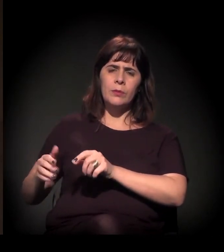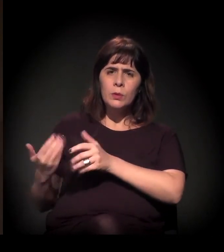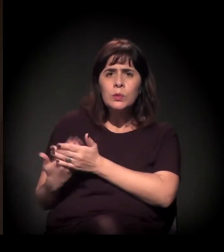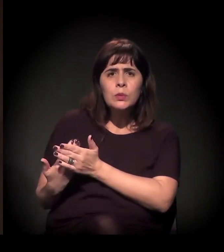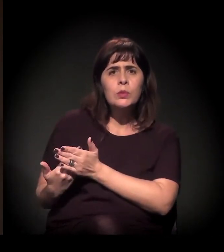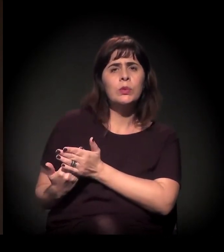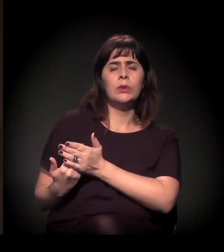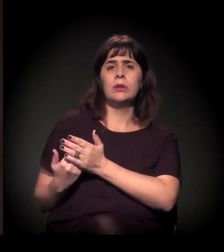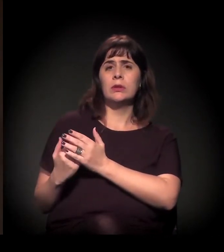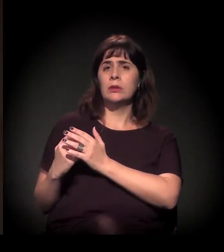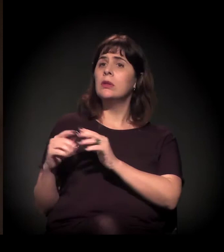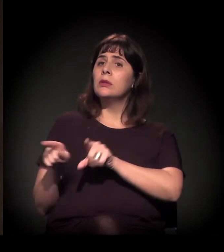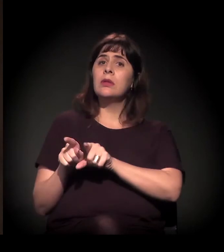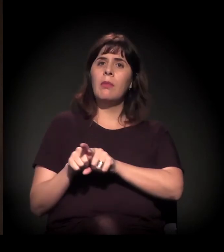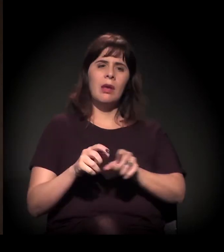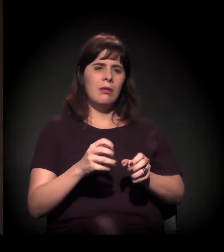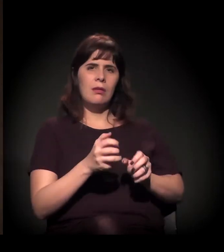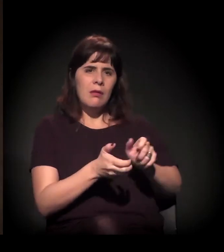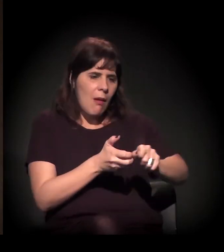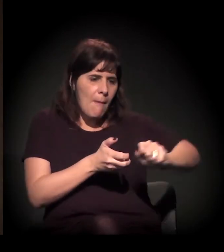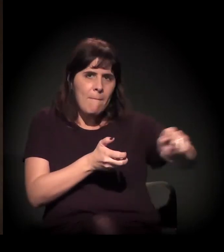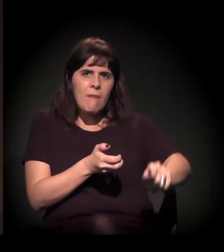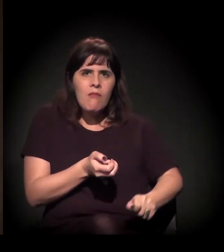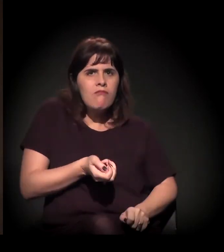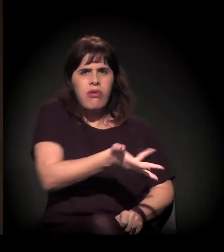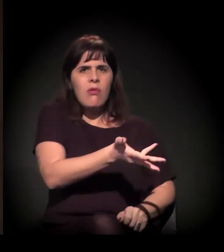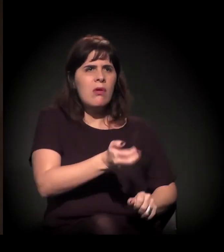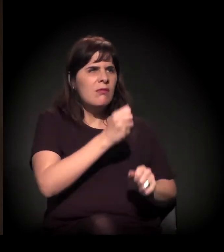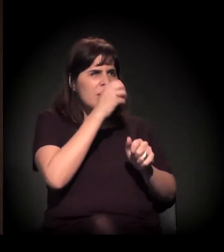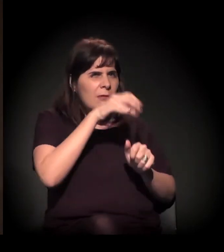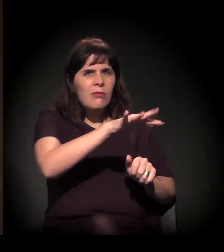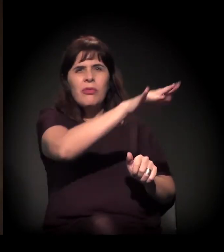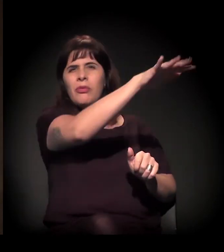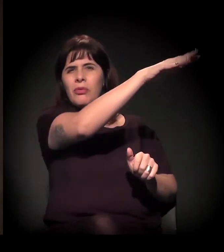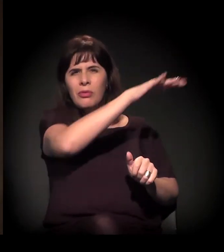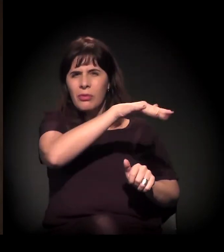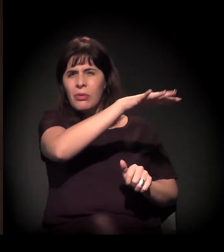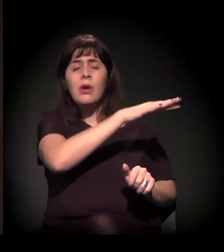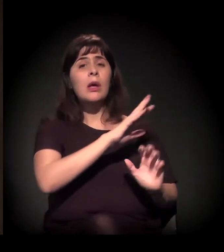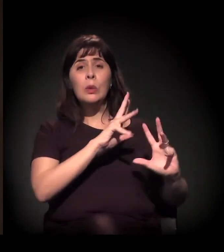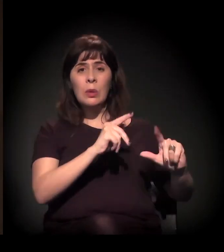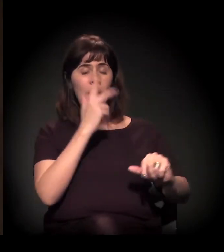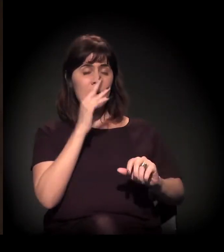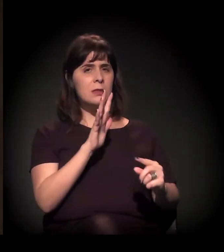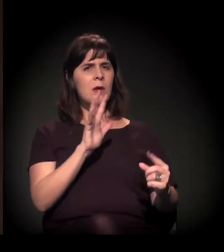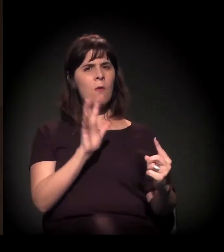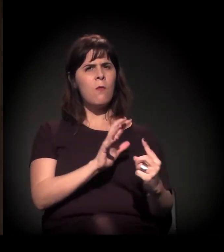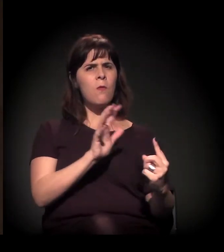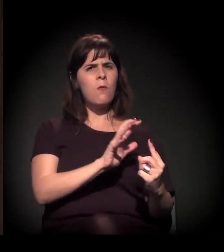o aparato de repressão contra as lutas sociais se intensificou muito.